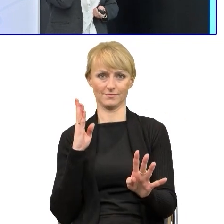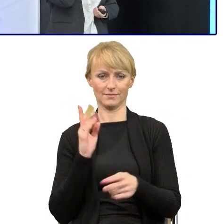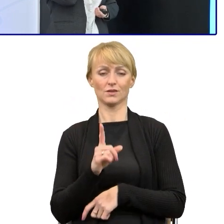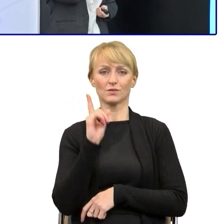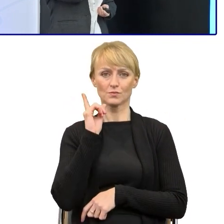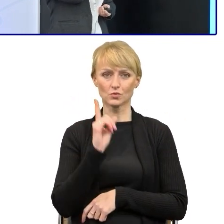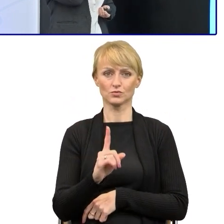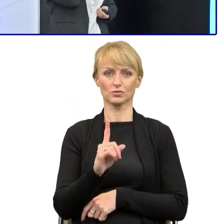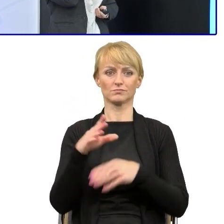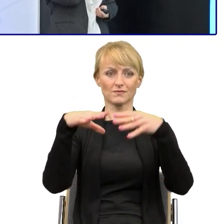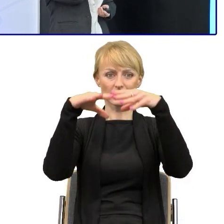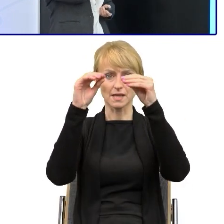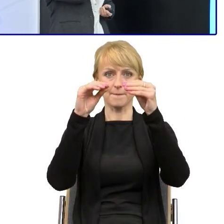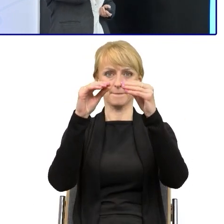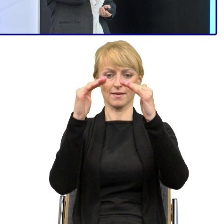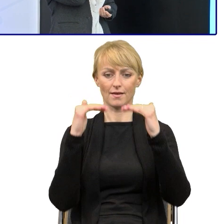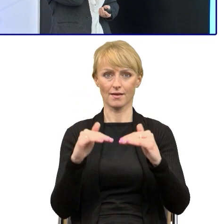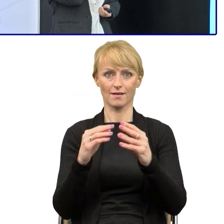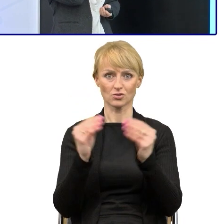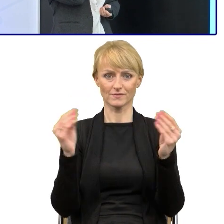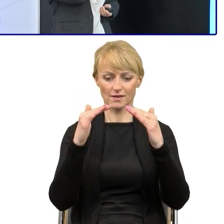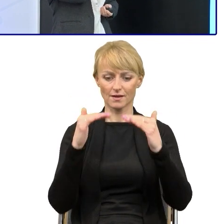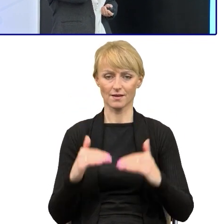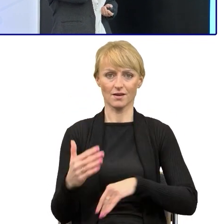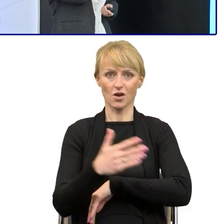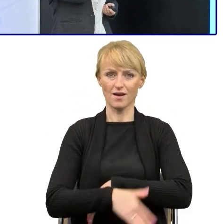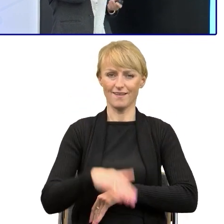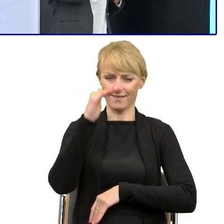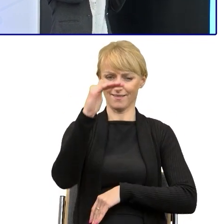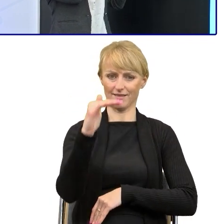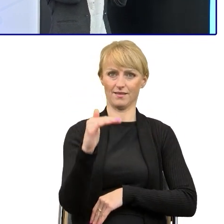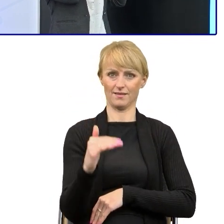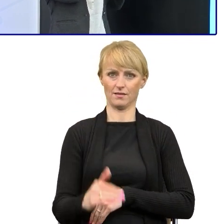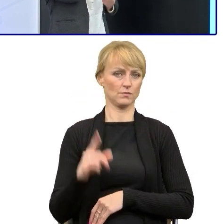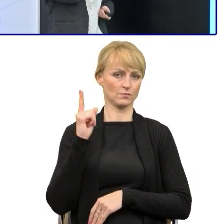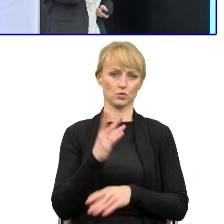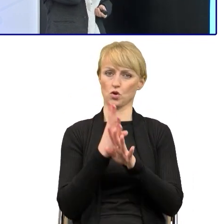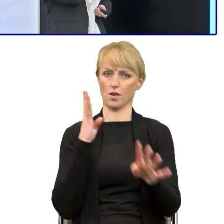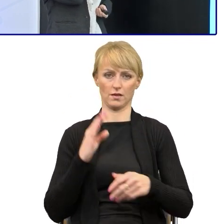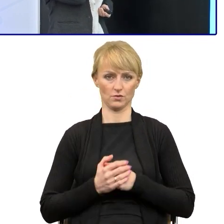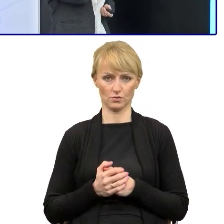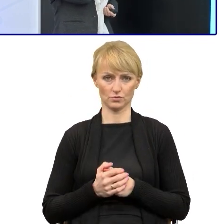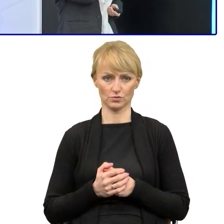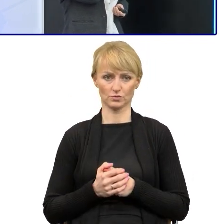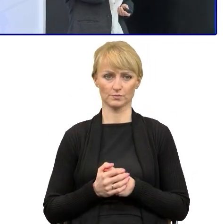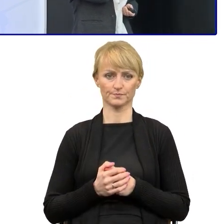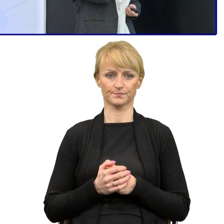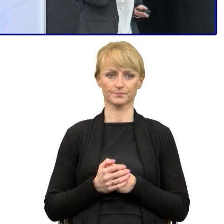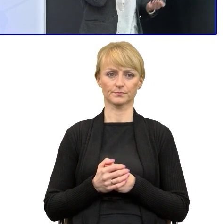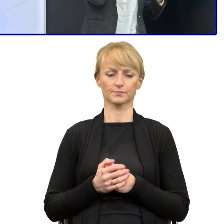bo ona jest niezmiernie ważna i niezmiernie potrzebna. Próbujemy wychwytywać w tych tekstach, które dostajemy właśnie,